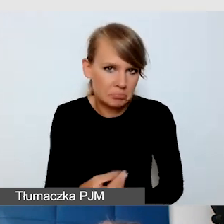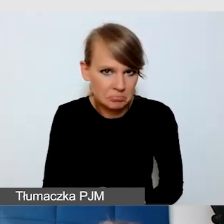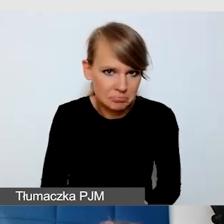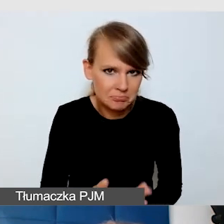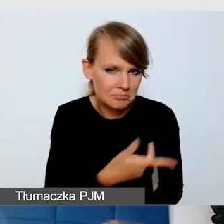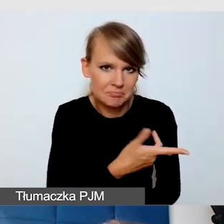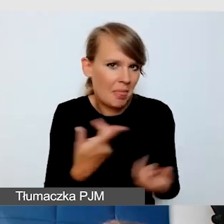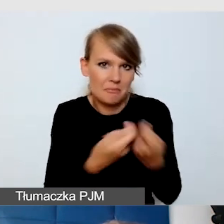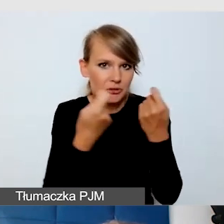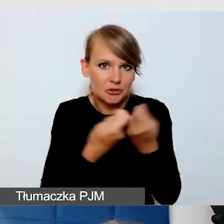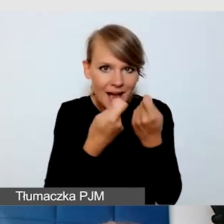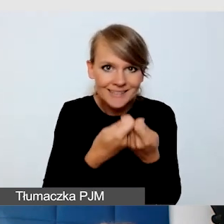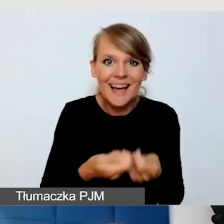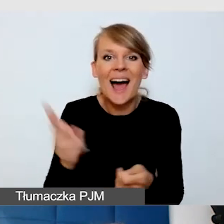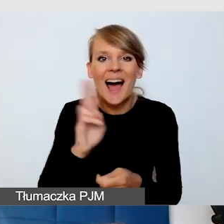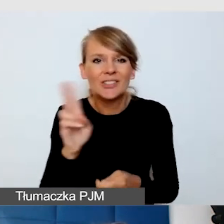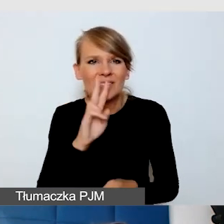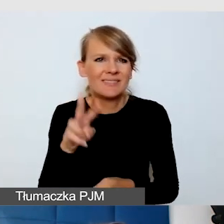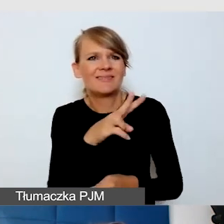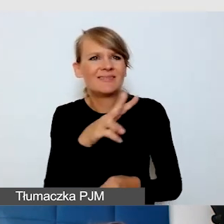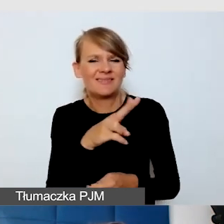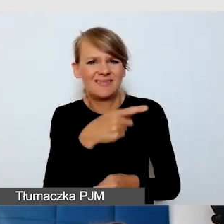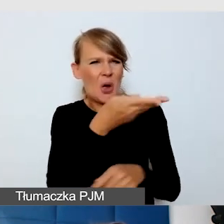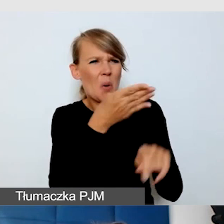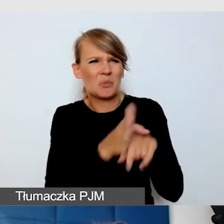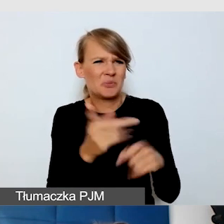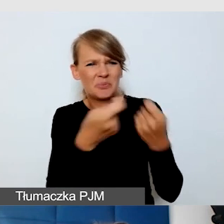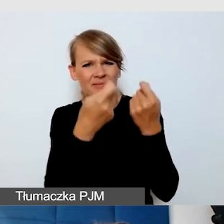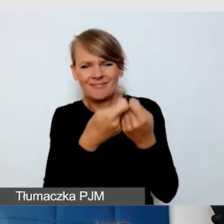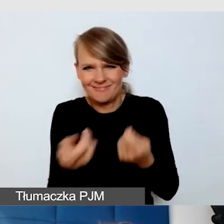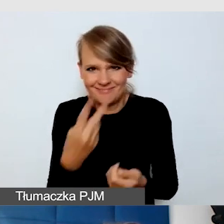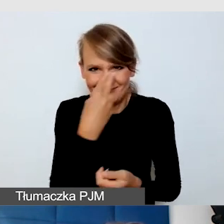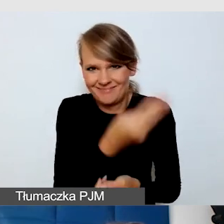Ale to jest skutek, który powinniśmy osiągnąć.